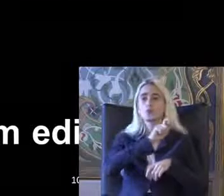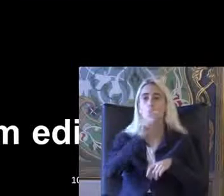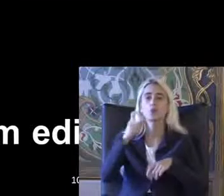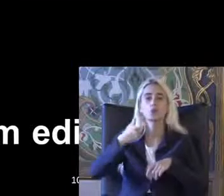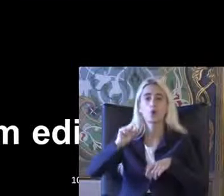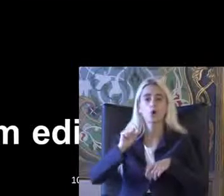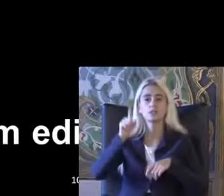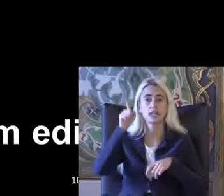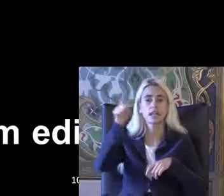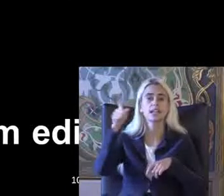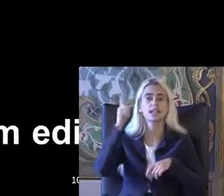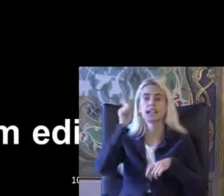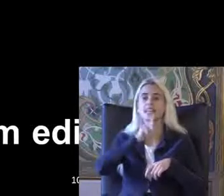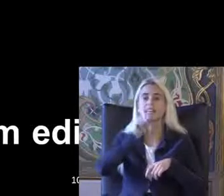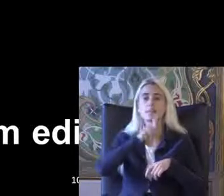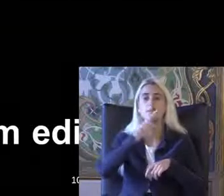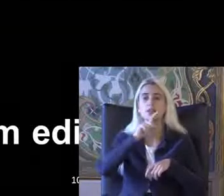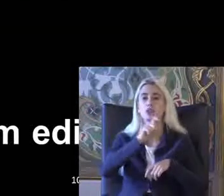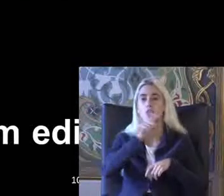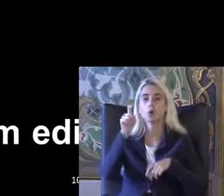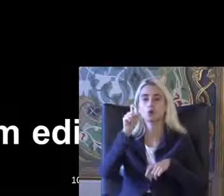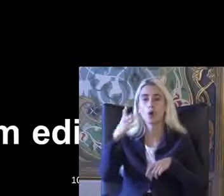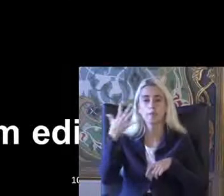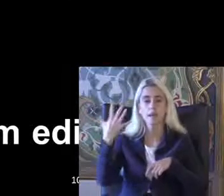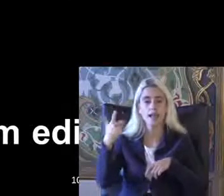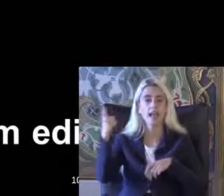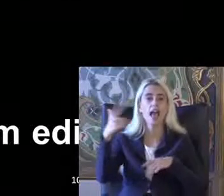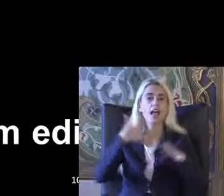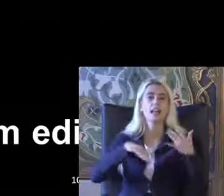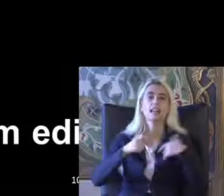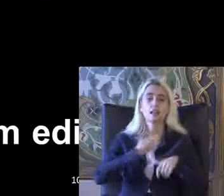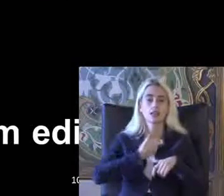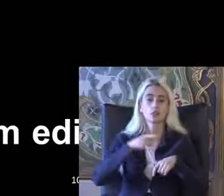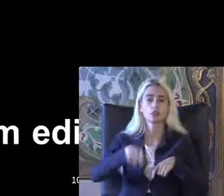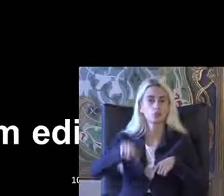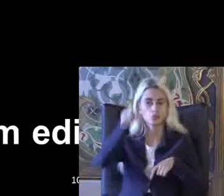İngiltere'de 95t engelliler yaz Çıkıyor Türkiye'de 2005'te Çıkıyor